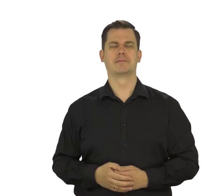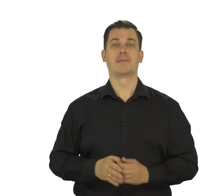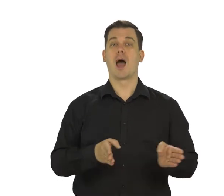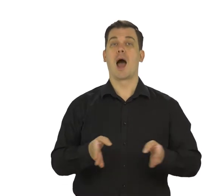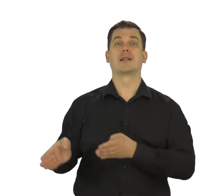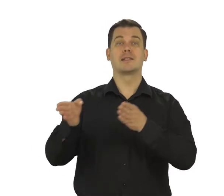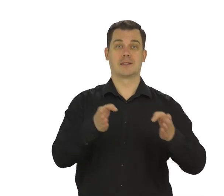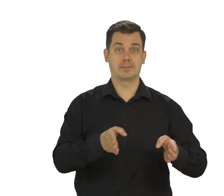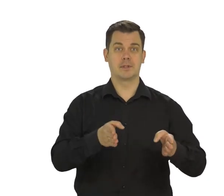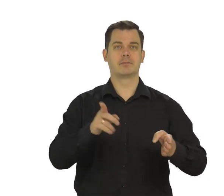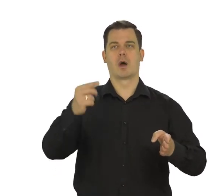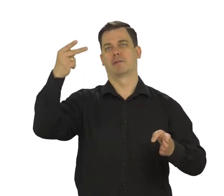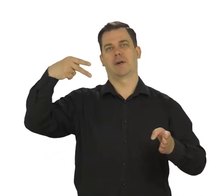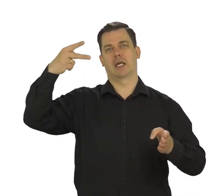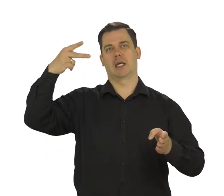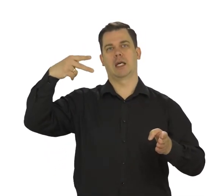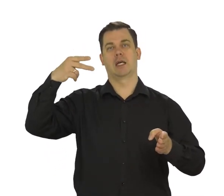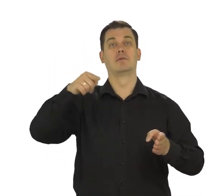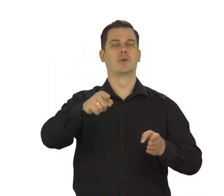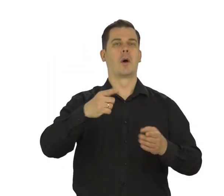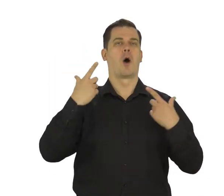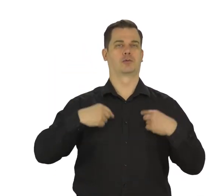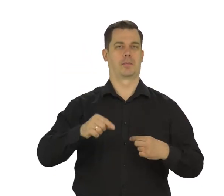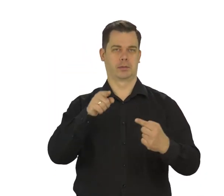Teraz wybierz jedną z dwóch opcji personalizacji.